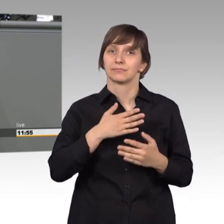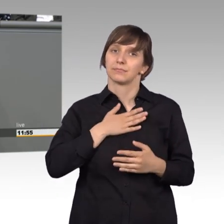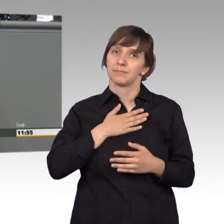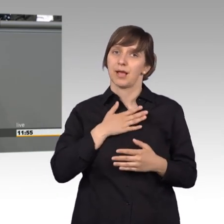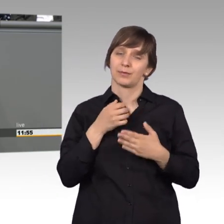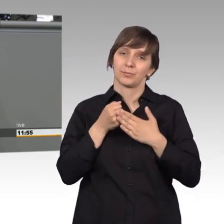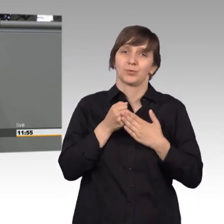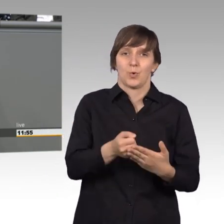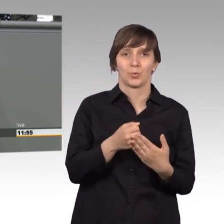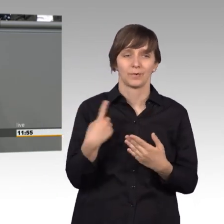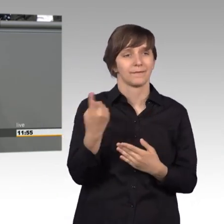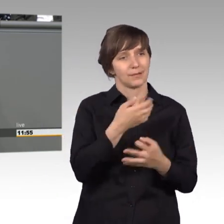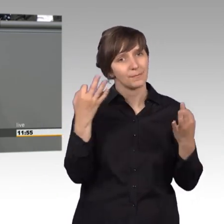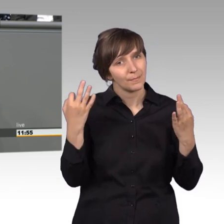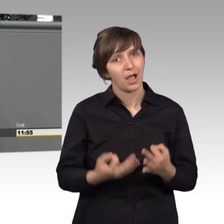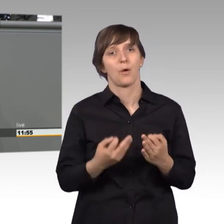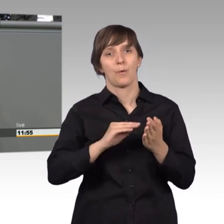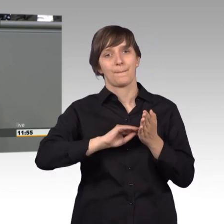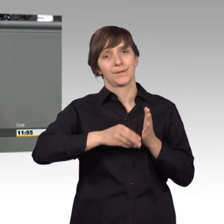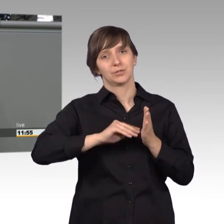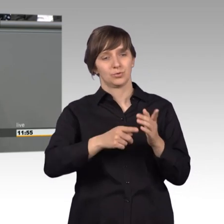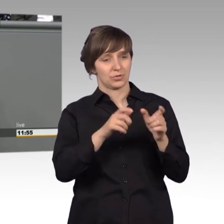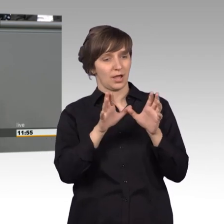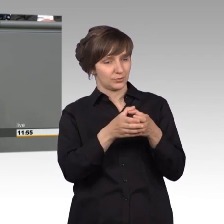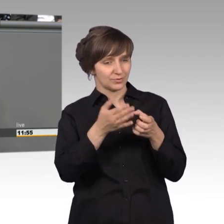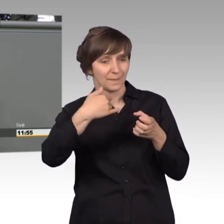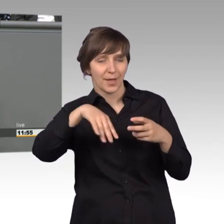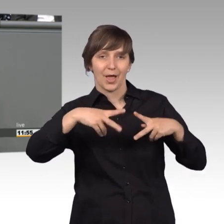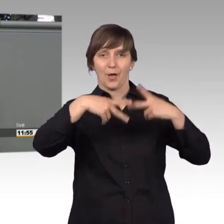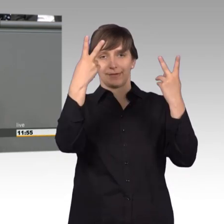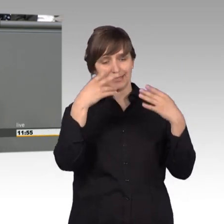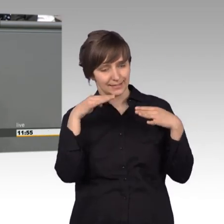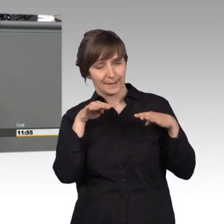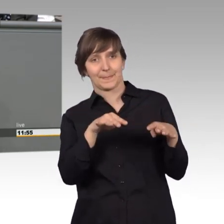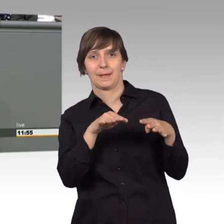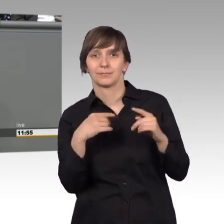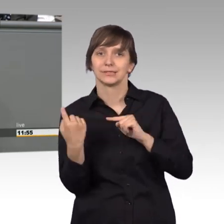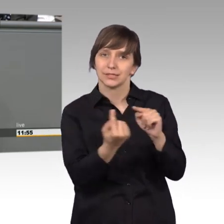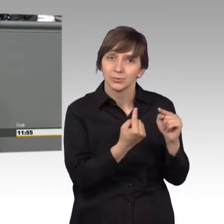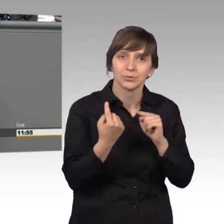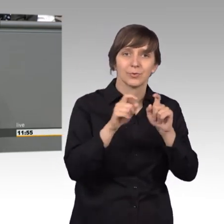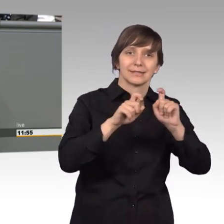Öffentlichkeit für unseren Petitionsausschuss, für das, was wir dort diskutieren und vor voran bringen wollen.